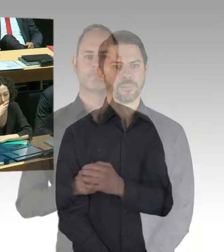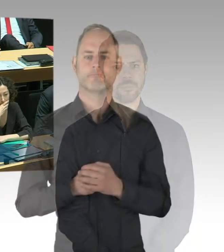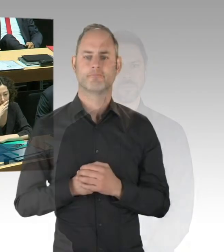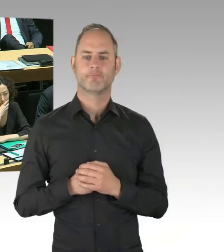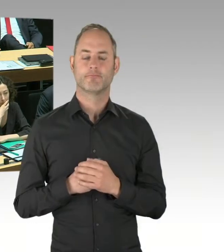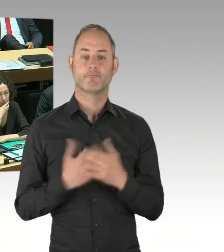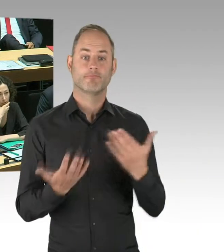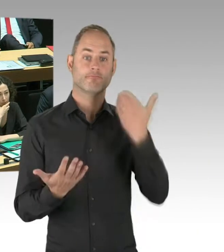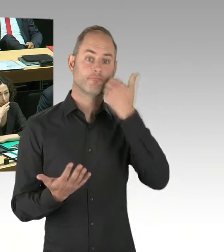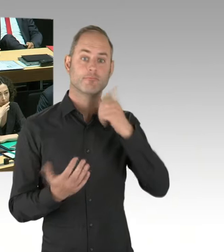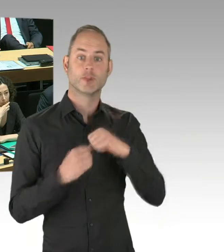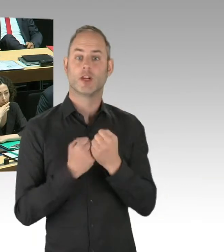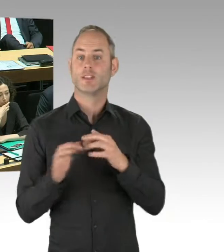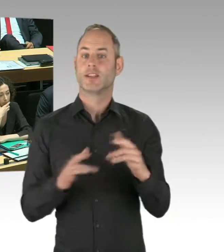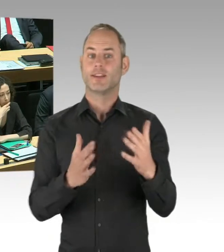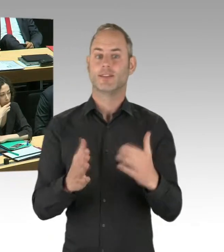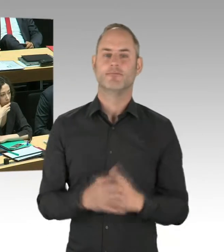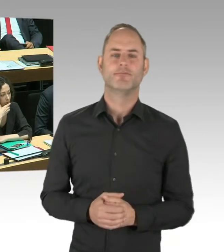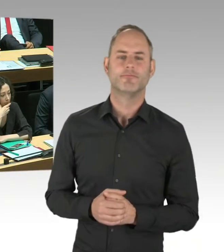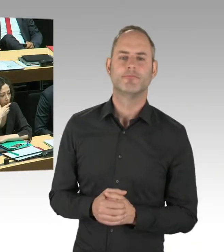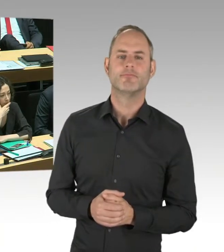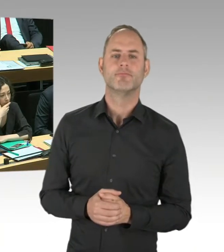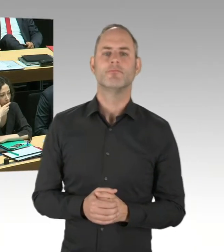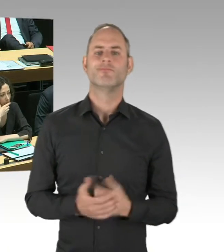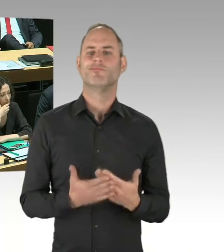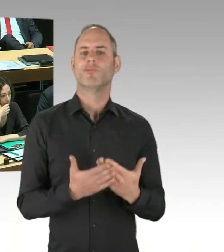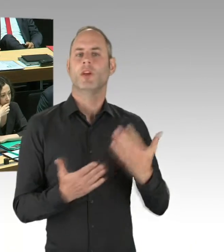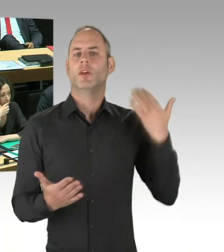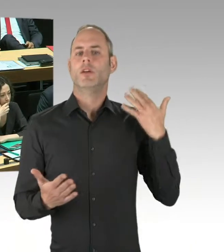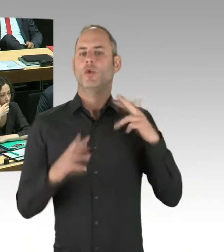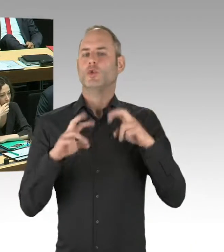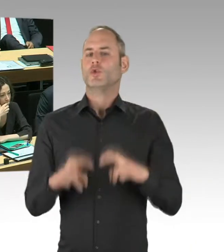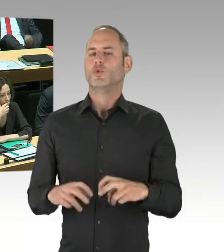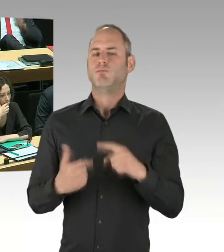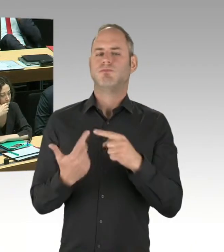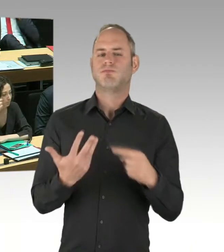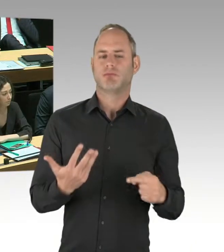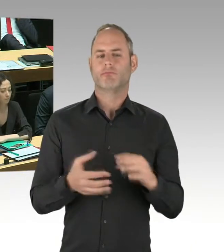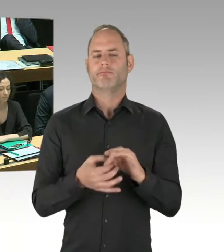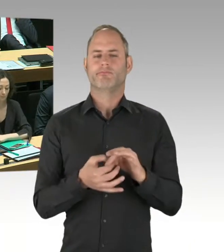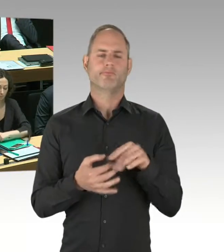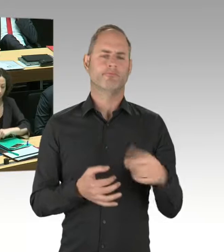wie wir das aus anderen Beispielen kennen, das Dach betrifft. Das heißt, die BIM ist mit ihren Planern da reingegangen